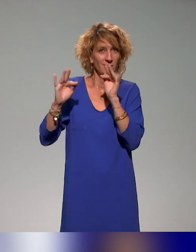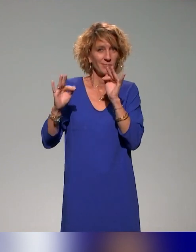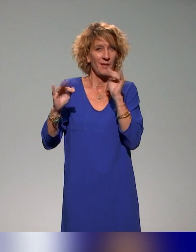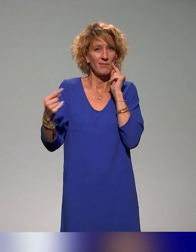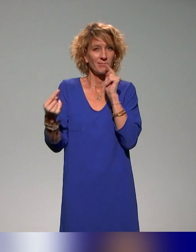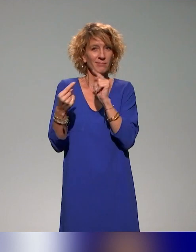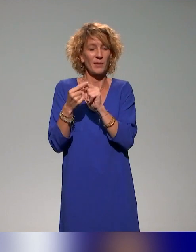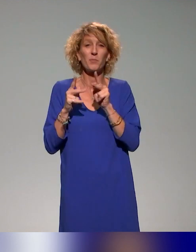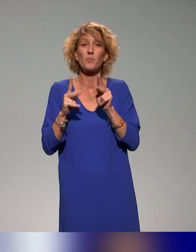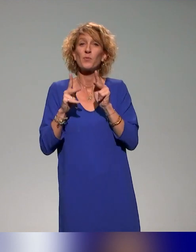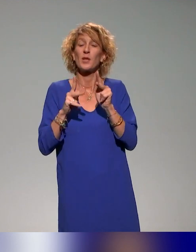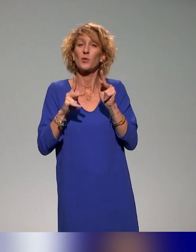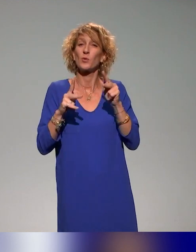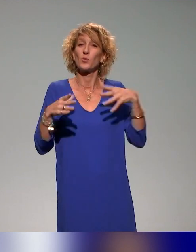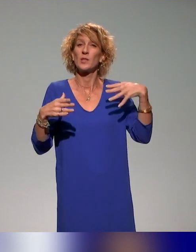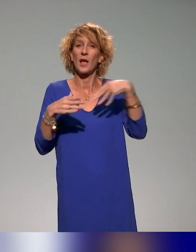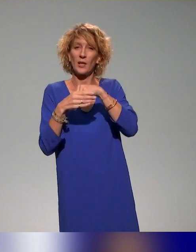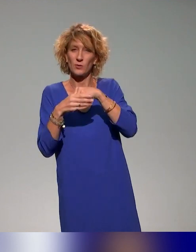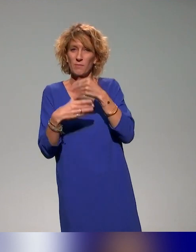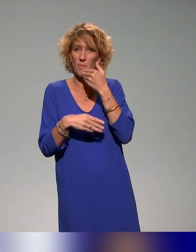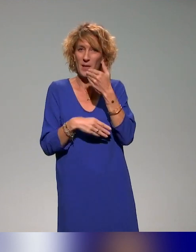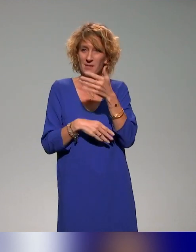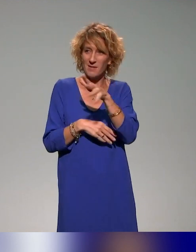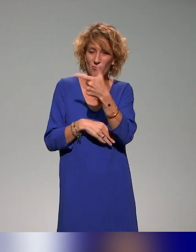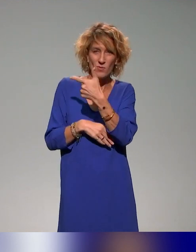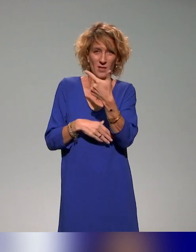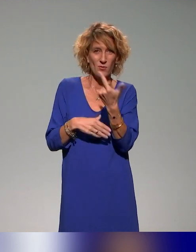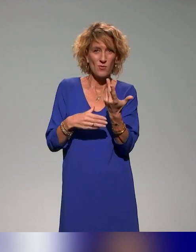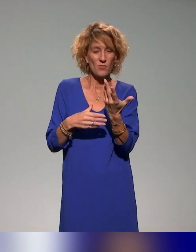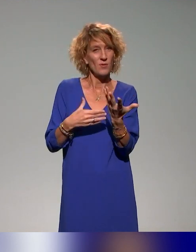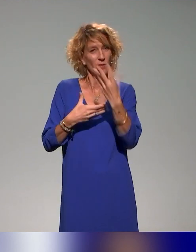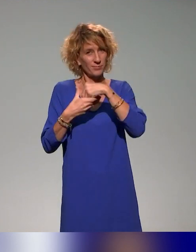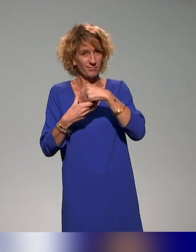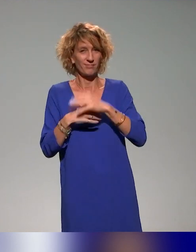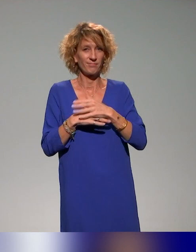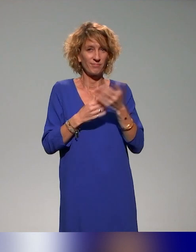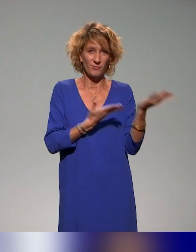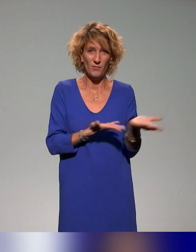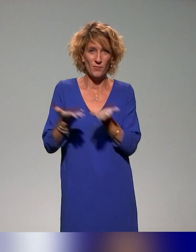Merci en tout cas de nous rejoindre. Et je vous laisse la parole pour une vingtaine de minutes.